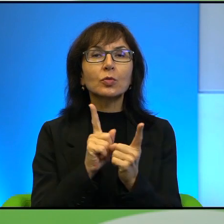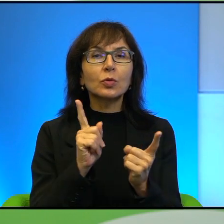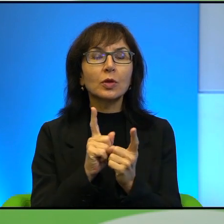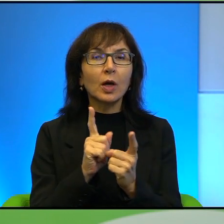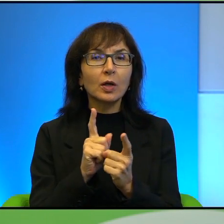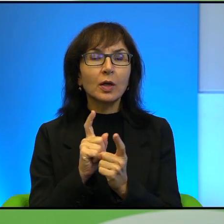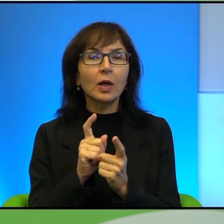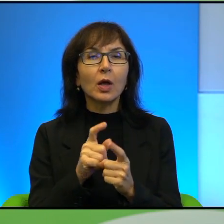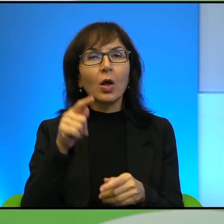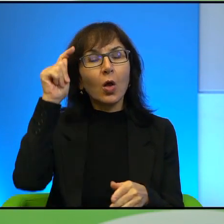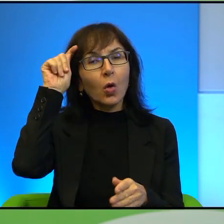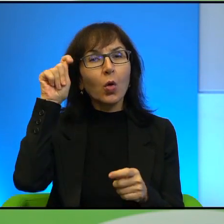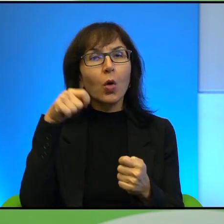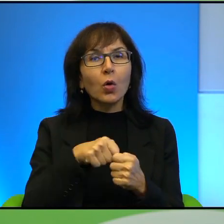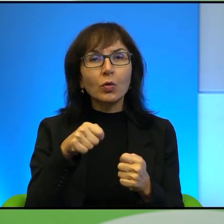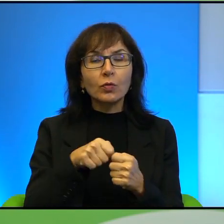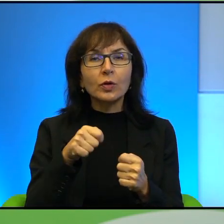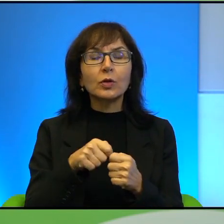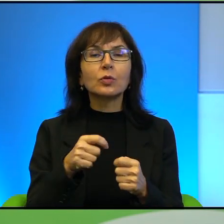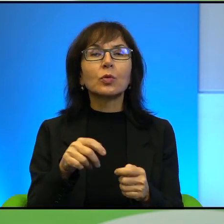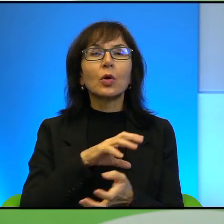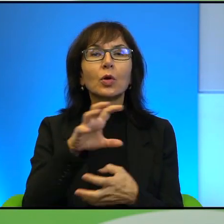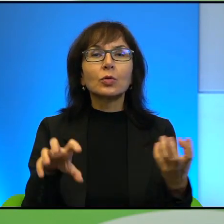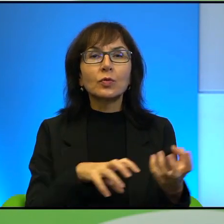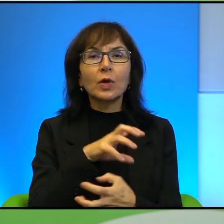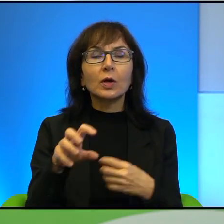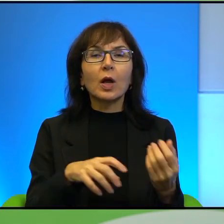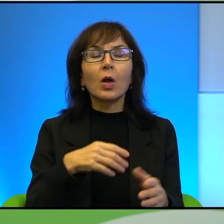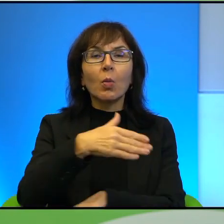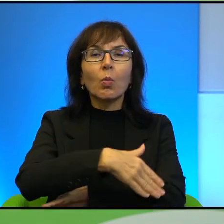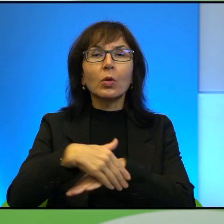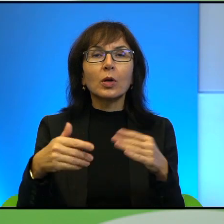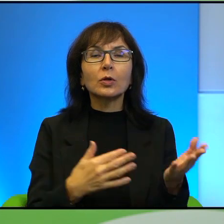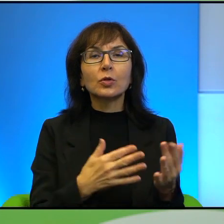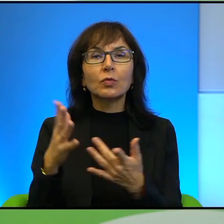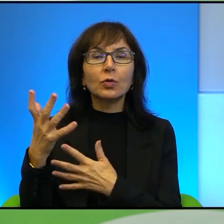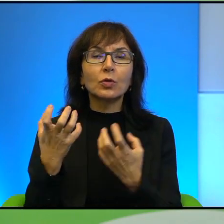świata, pogranicza w ogniu. Chciałabym zacząć od cytatu,